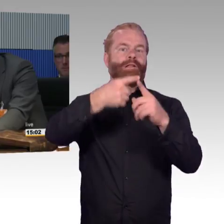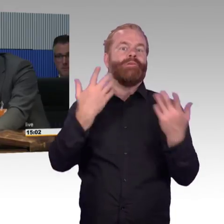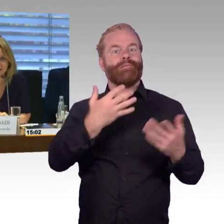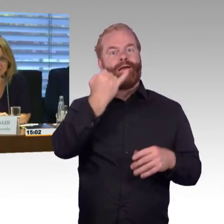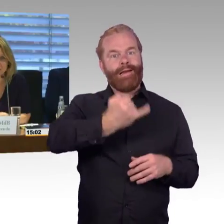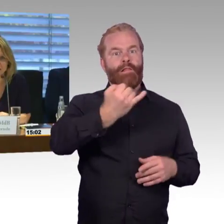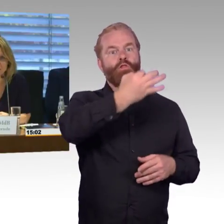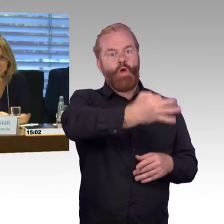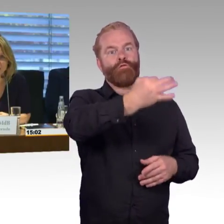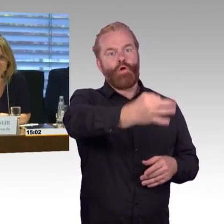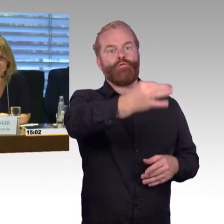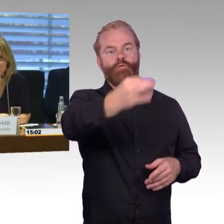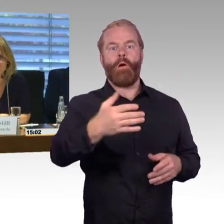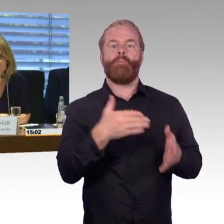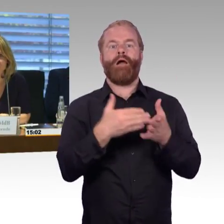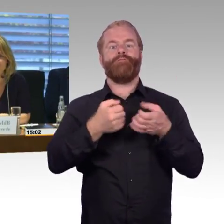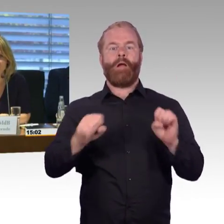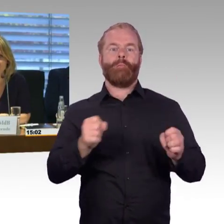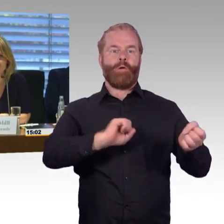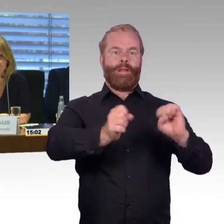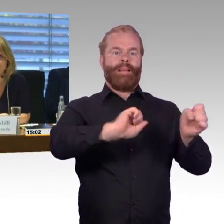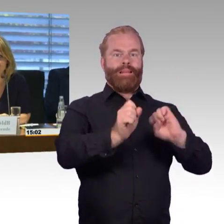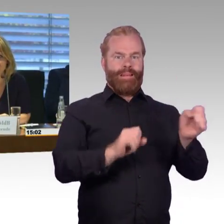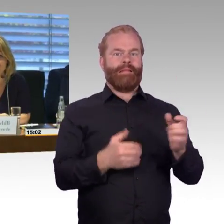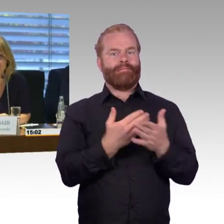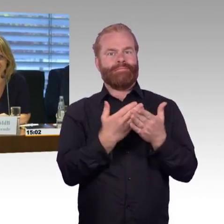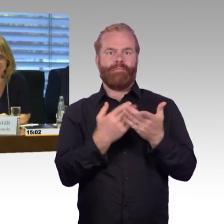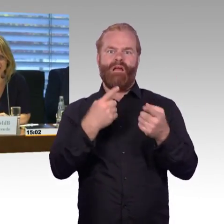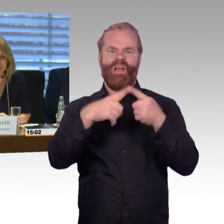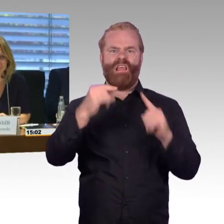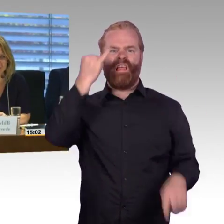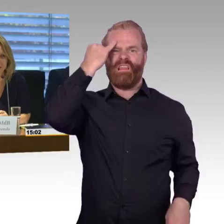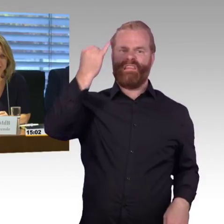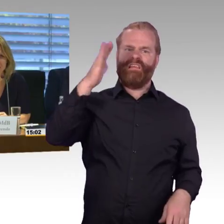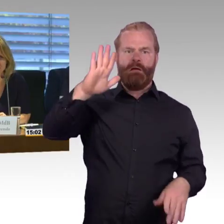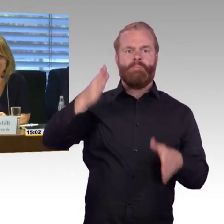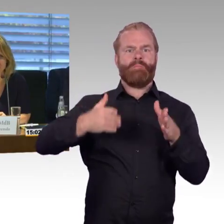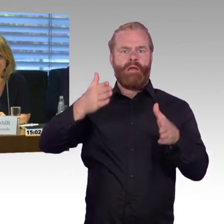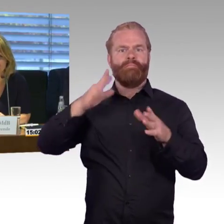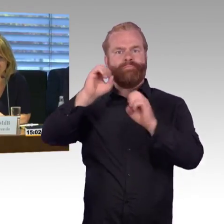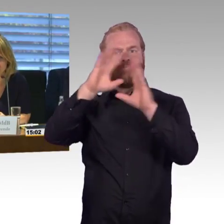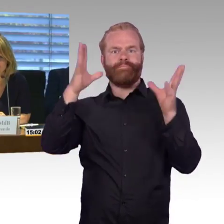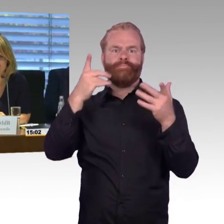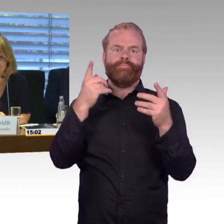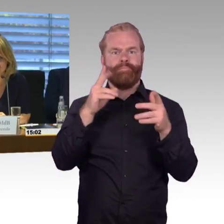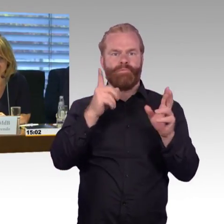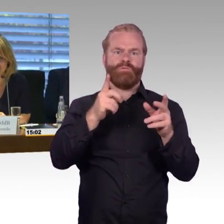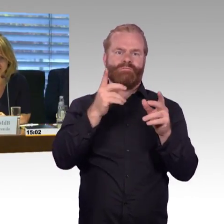(Sprecherwechsel) Vielen Dank Herr Professor Barfuß. Jetzt haben Sie natürlich ganz viele Themen aufgemacht. Von der Bahnfinanzierung bis zur Effizienz der Ausgaben,